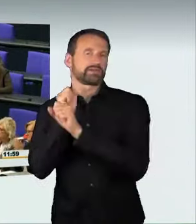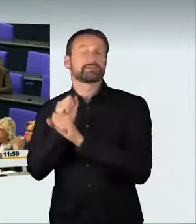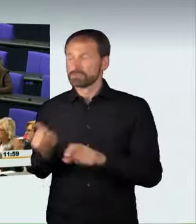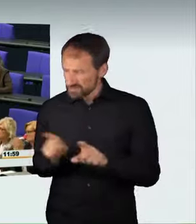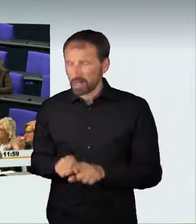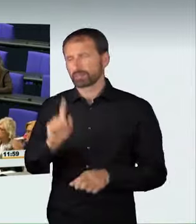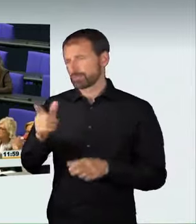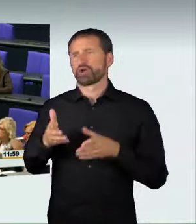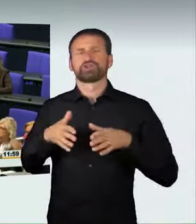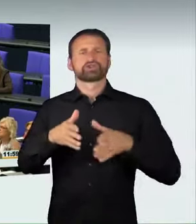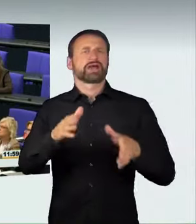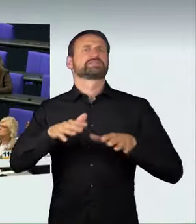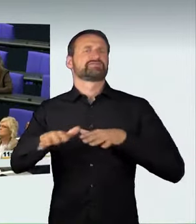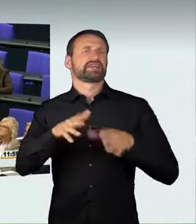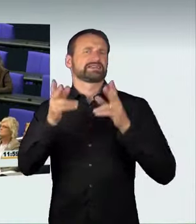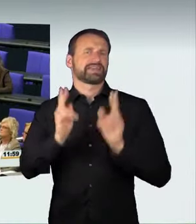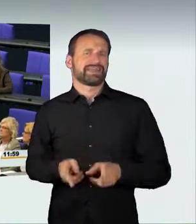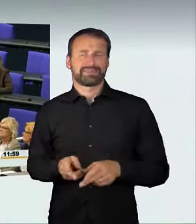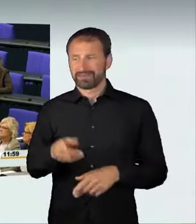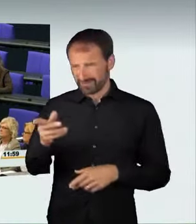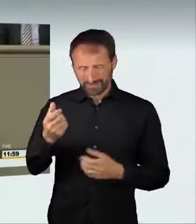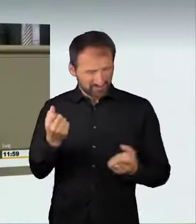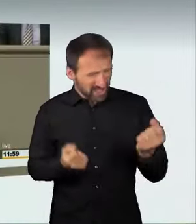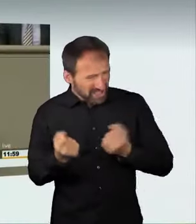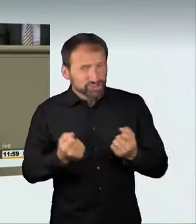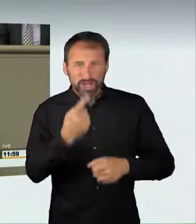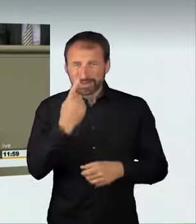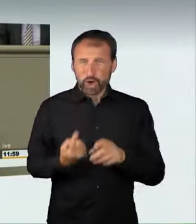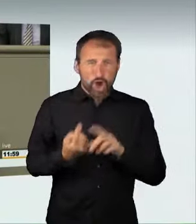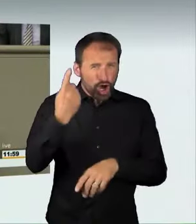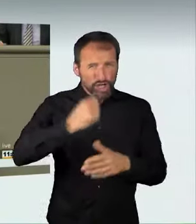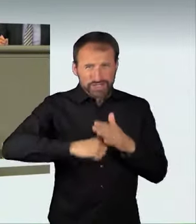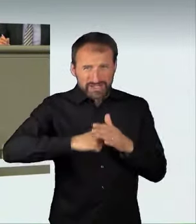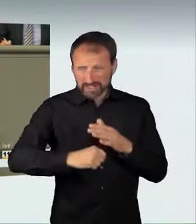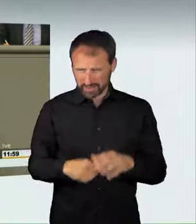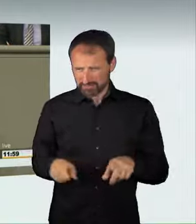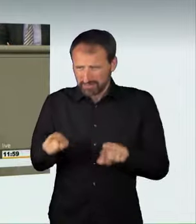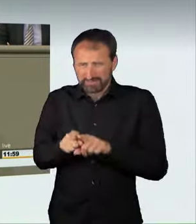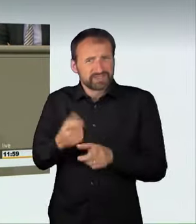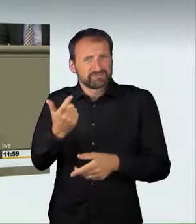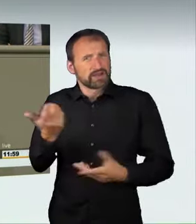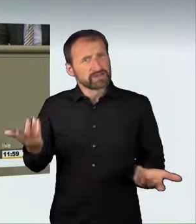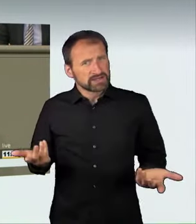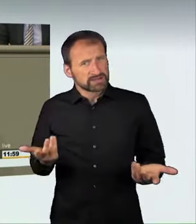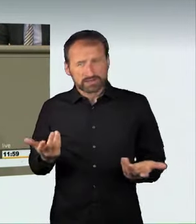weil von diesen Fahrzeugen bei hohen Geschwindigkeiten genau wie von einer Waffe eine erhebliche Gefahr ausgeht.